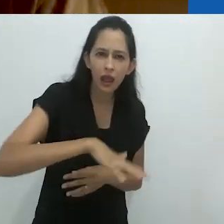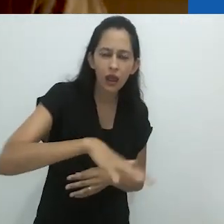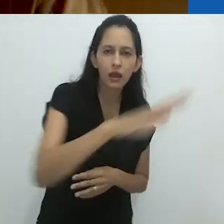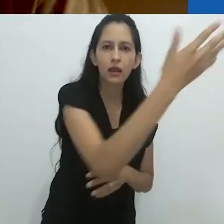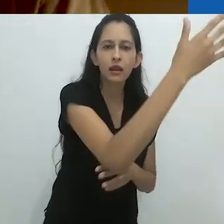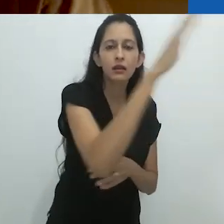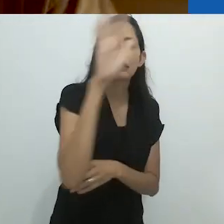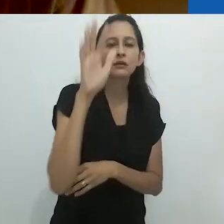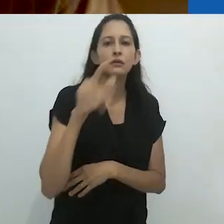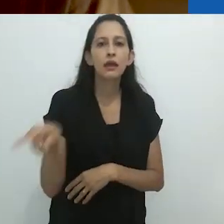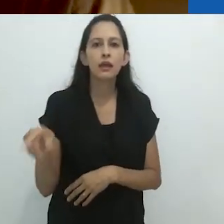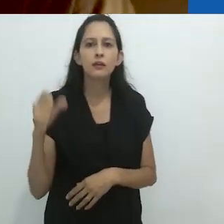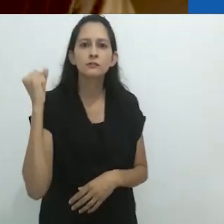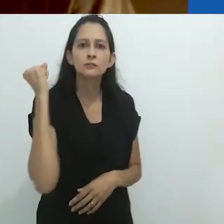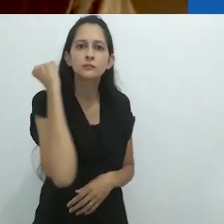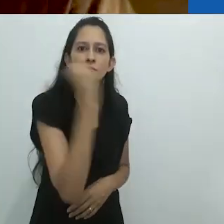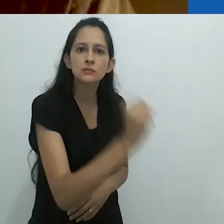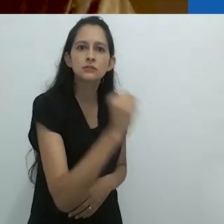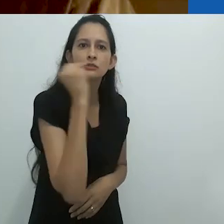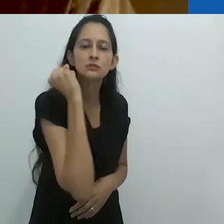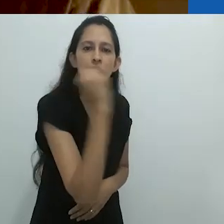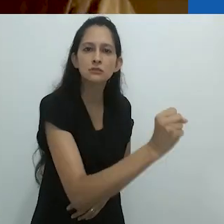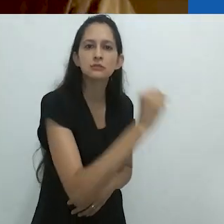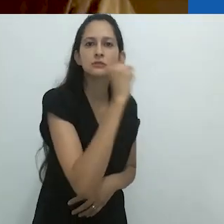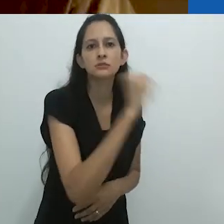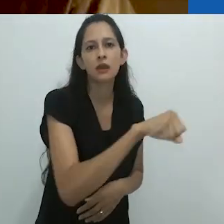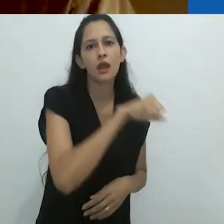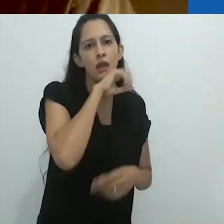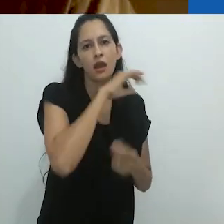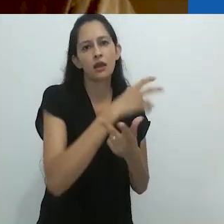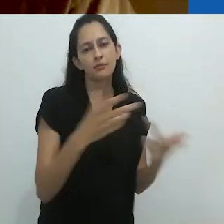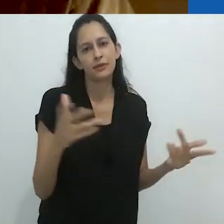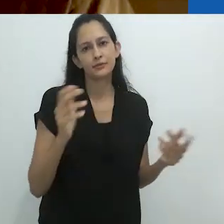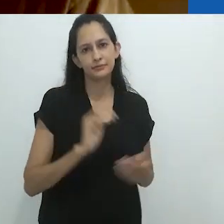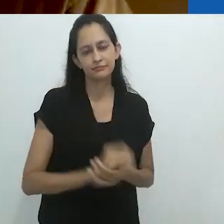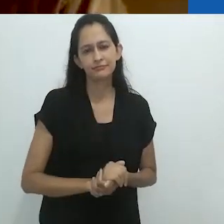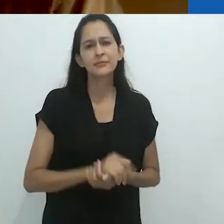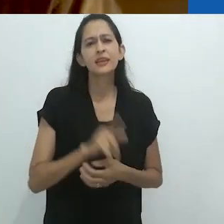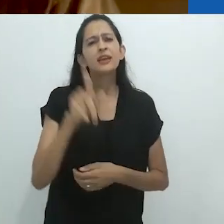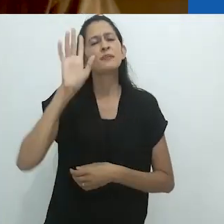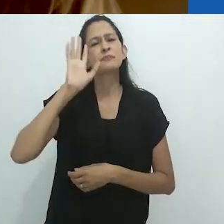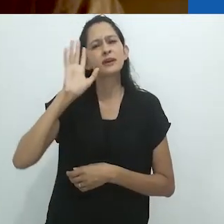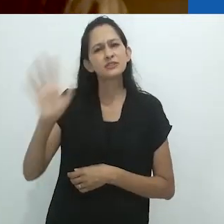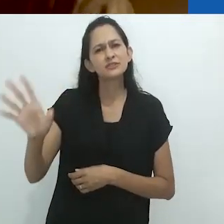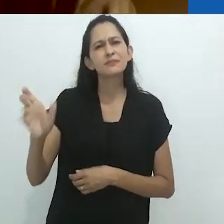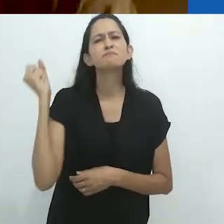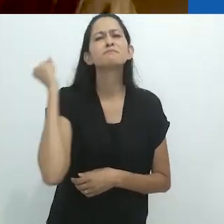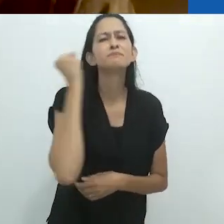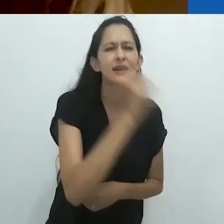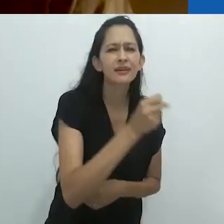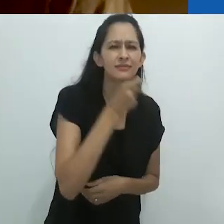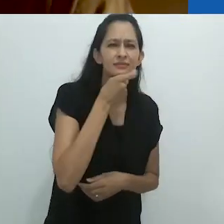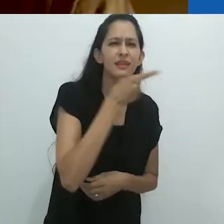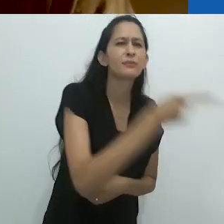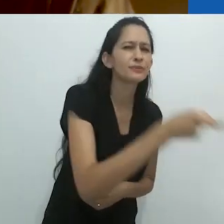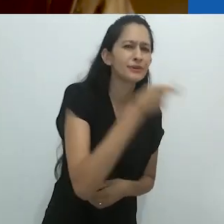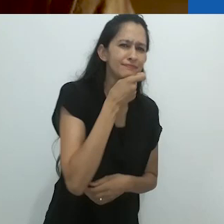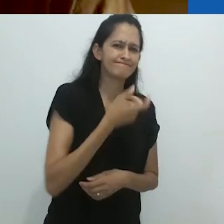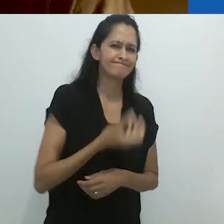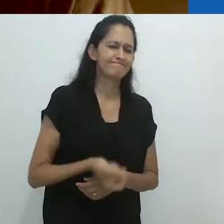alegremente matando a exótica vida selvagem. Imaginem matar um tamanduá.